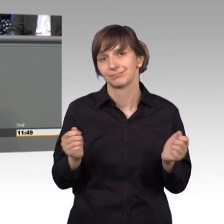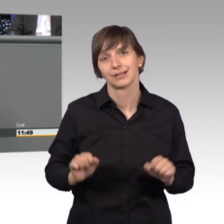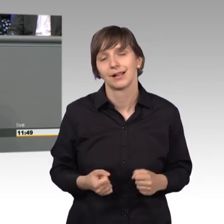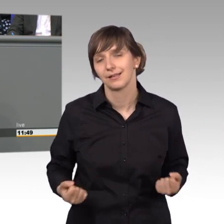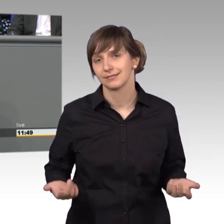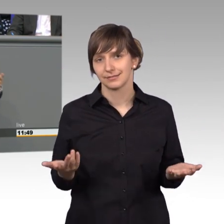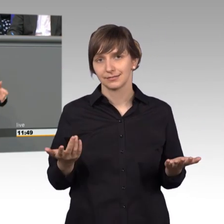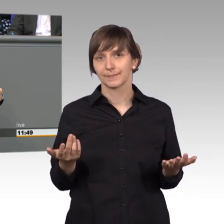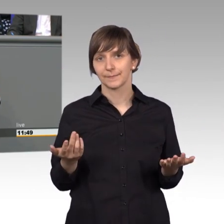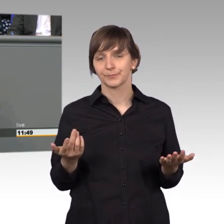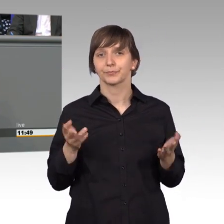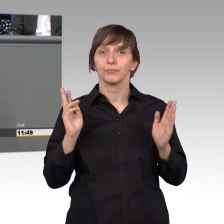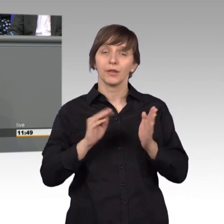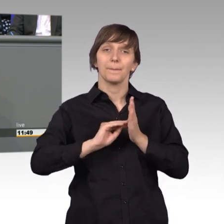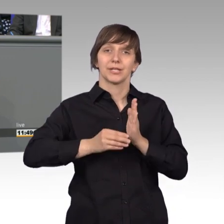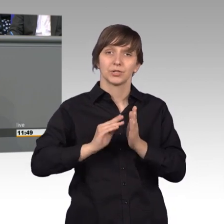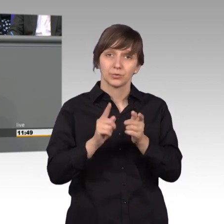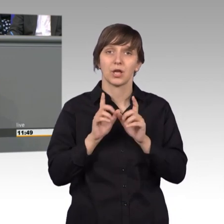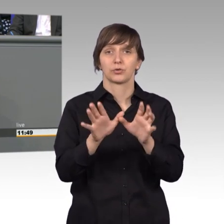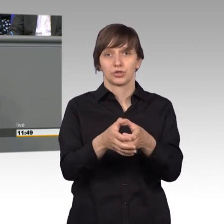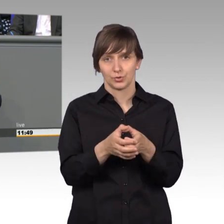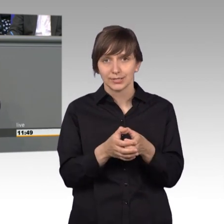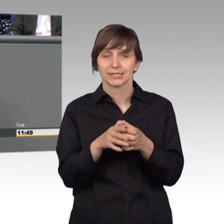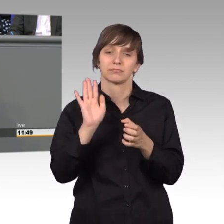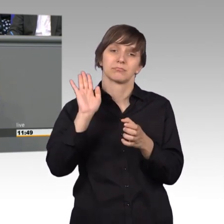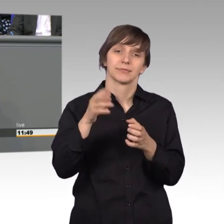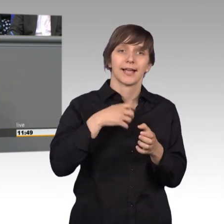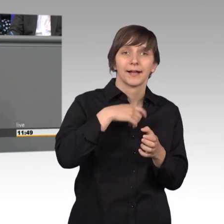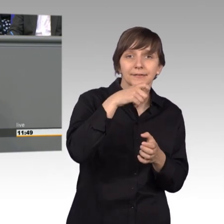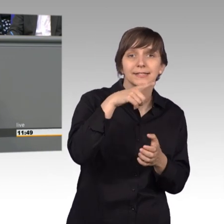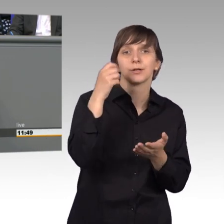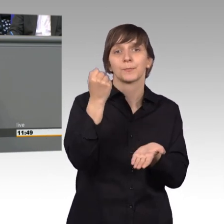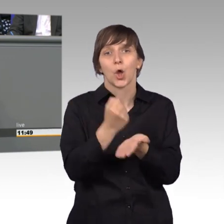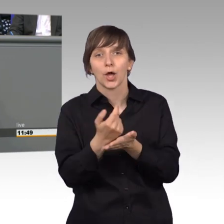Der Petitionsausschuss kann keine Behörden, Krankenkassen, Versicherungen, oder -